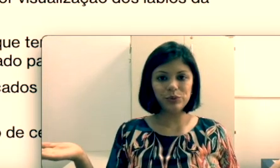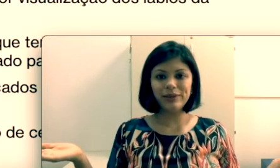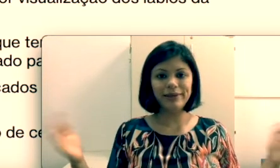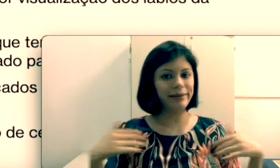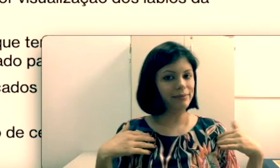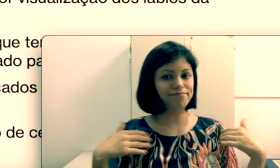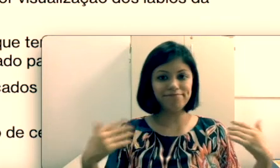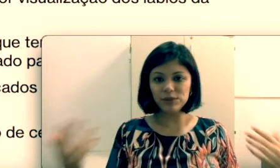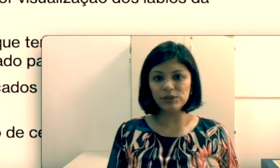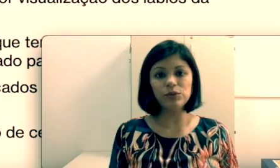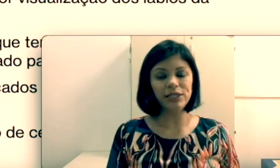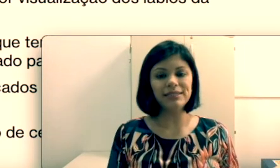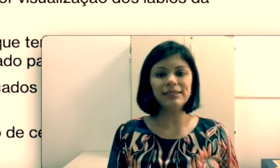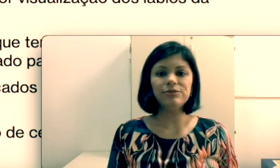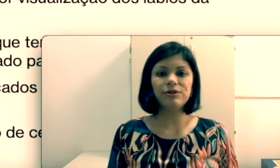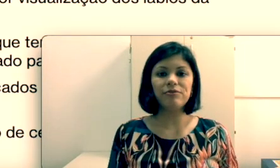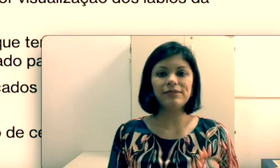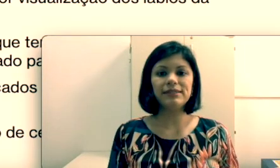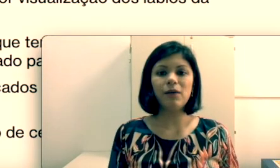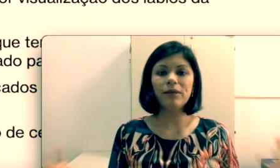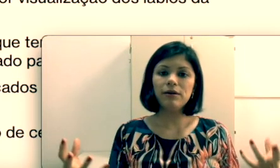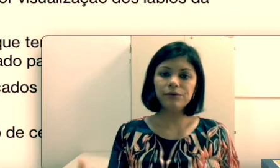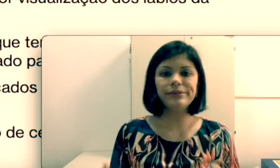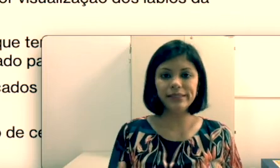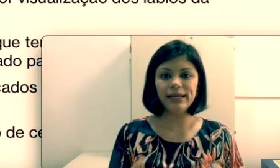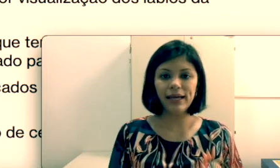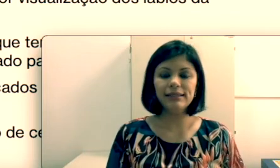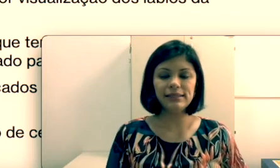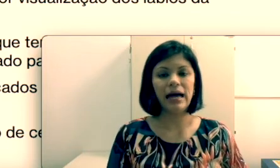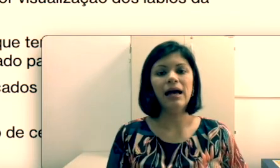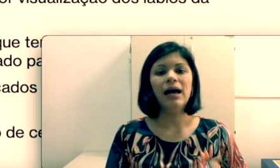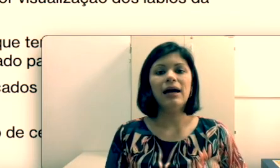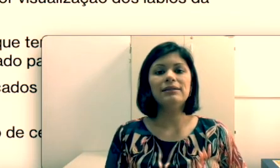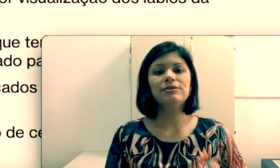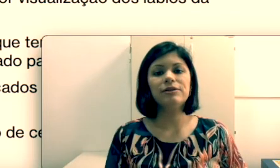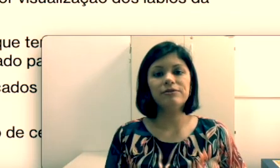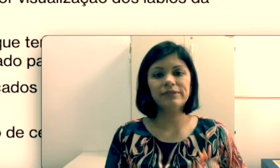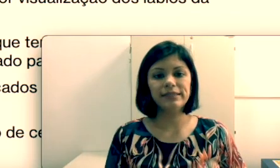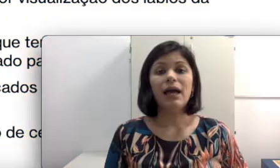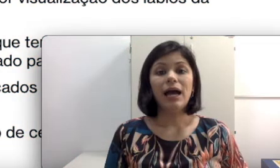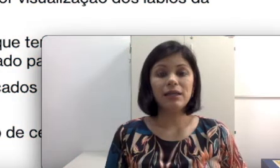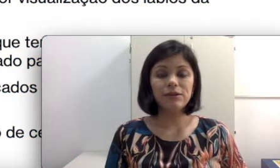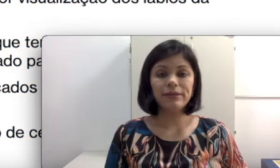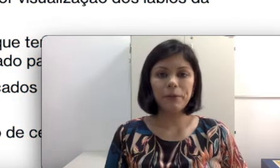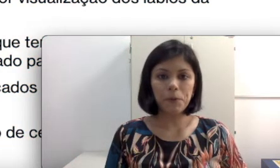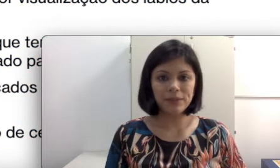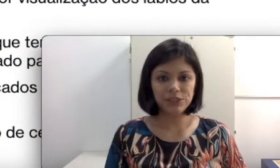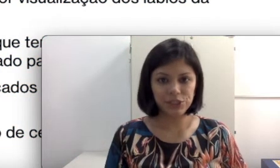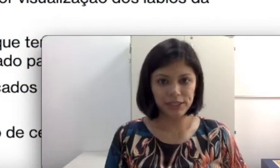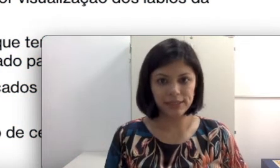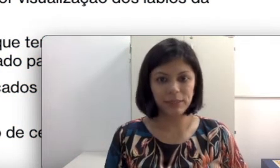facial para que ele consiga realizar a leitura labial. Aqui eu dei algumas dicas que podem